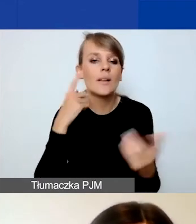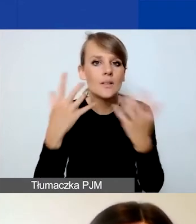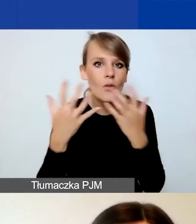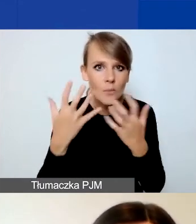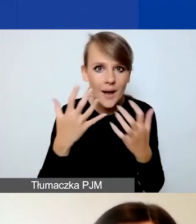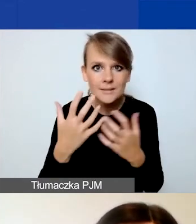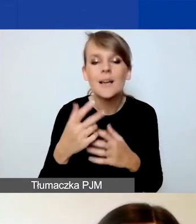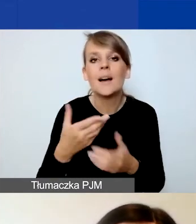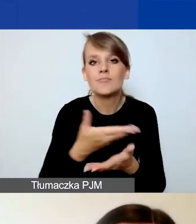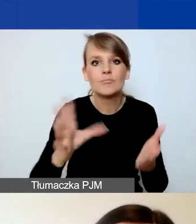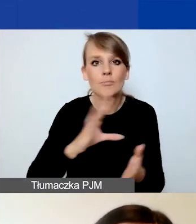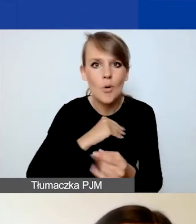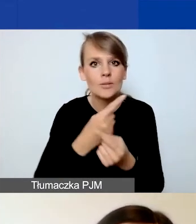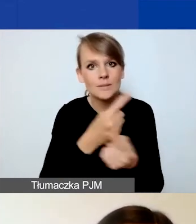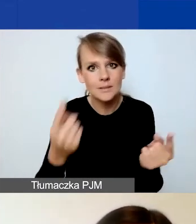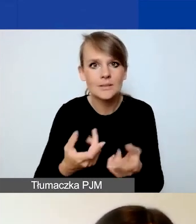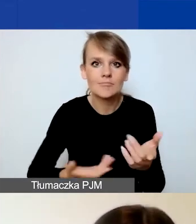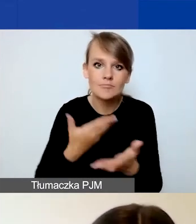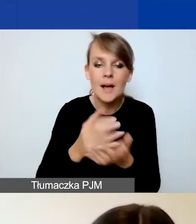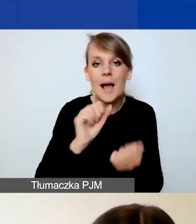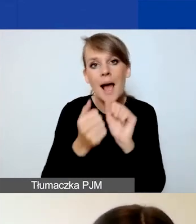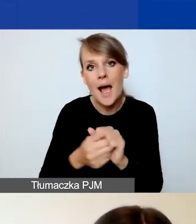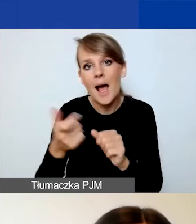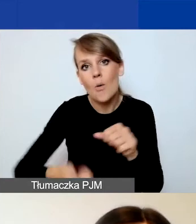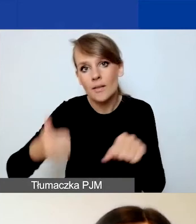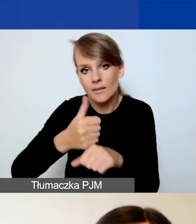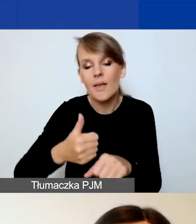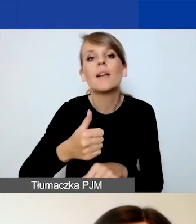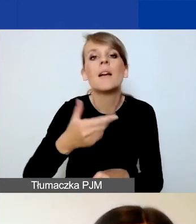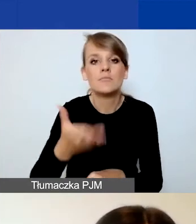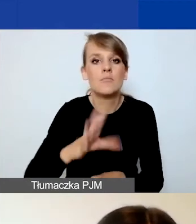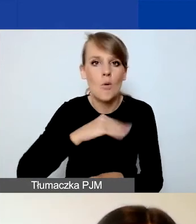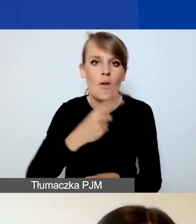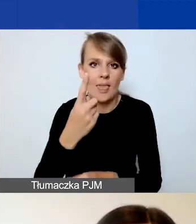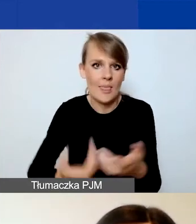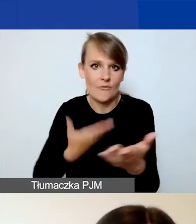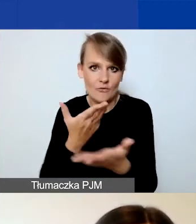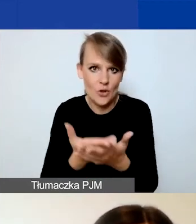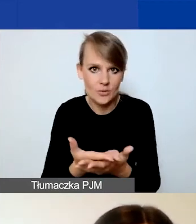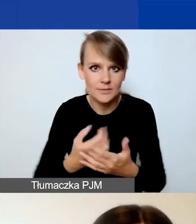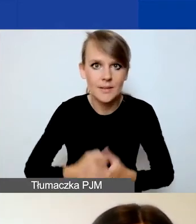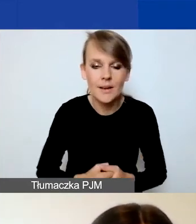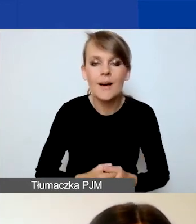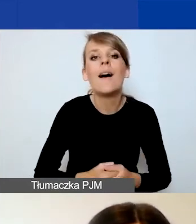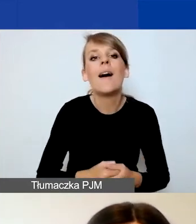że możecie złożyć samodzielnie bądź jako lider jeden wniosek. Natomiast doprecyzowaliśmy, że możecie złożyć